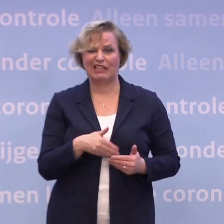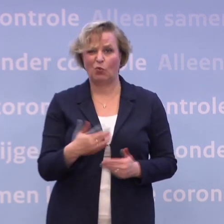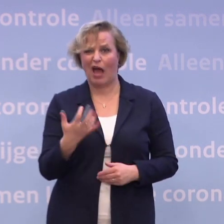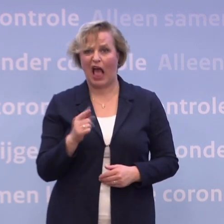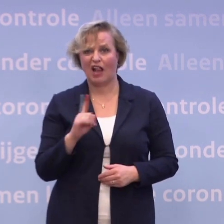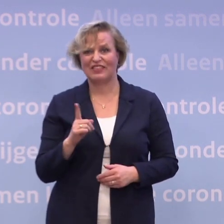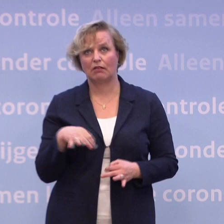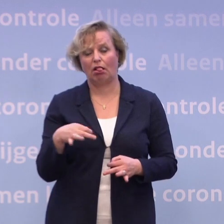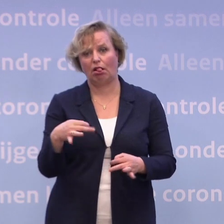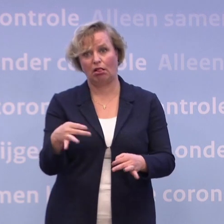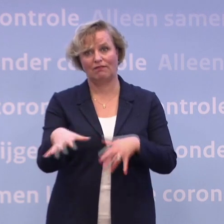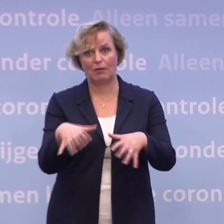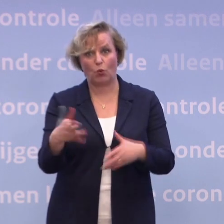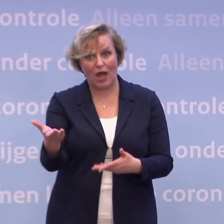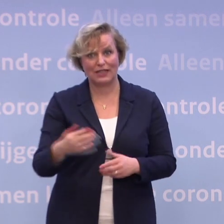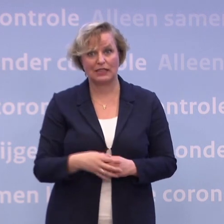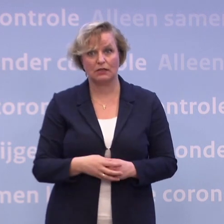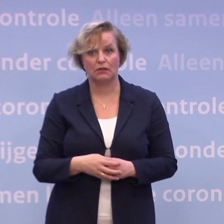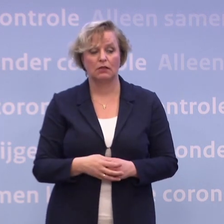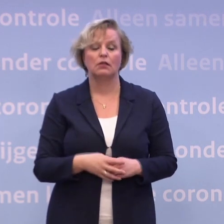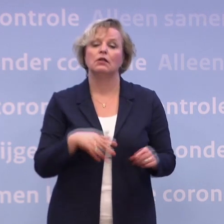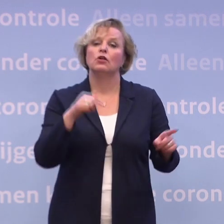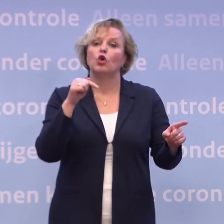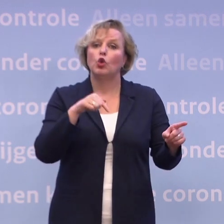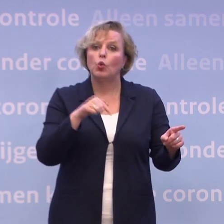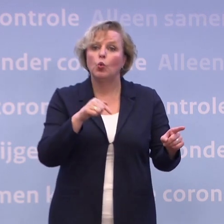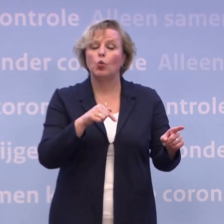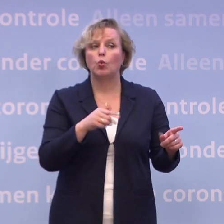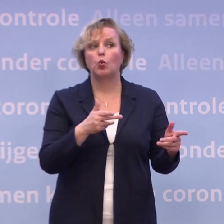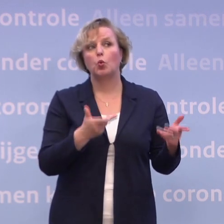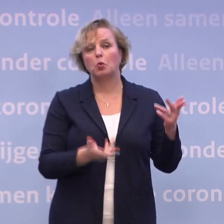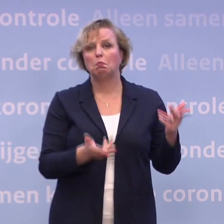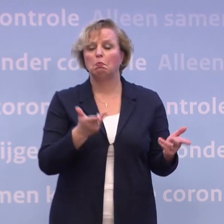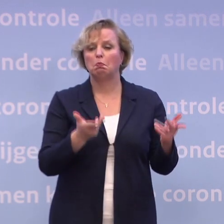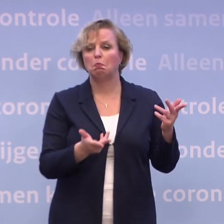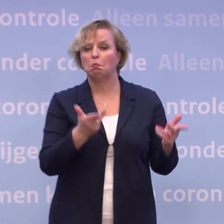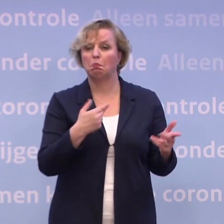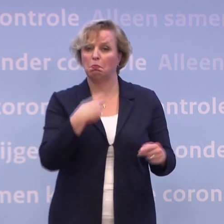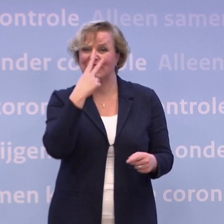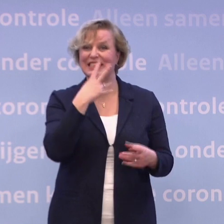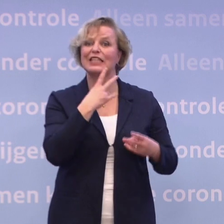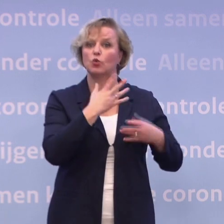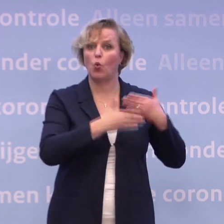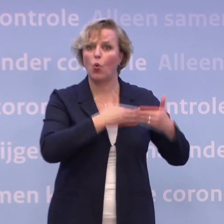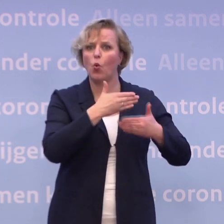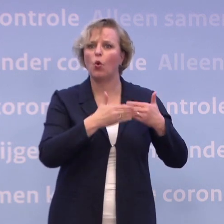Als ik nu kijk naar wat de berichten zijn... ...dan denk ik echt dat, het kan eens een paar weken later worden...